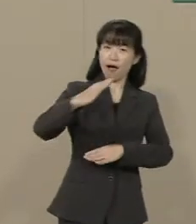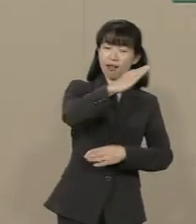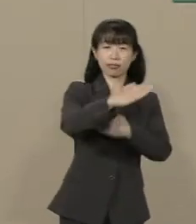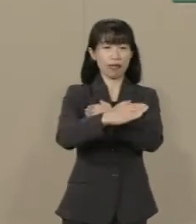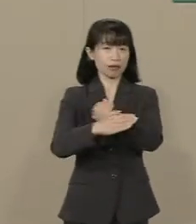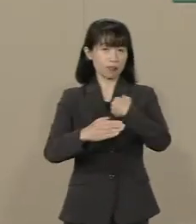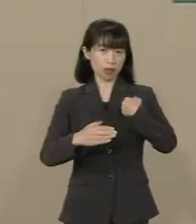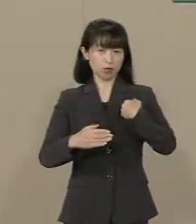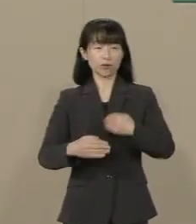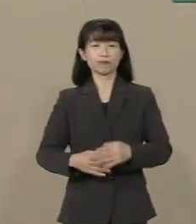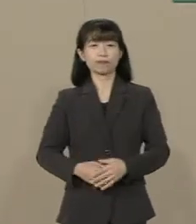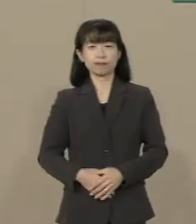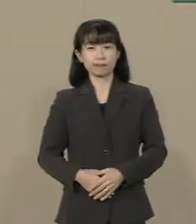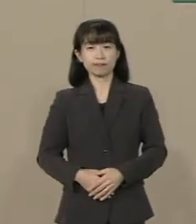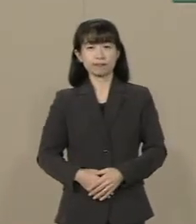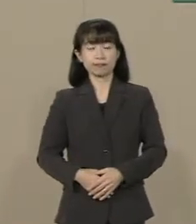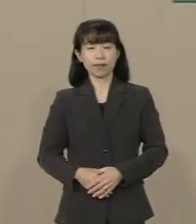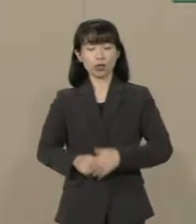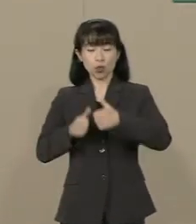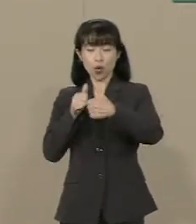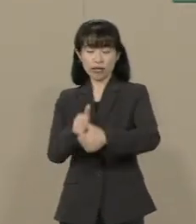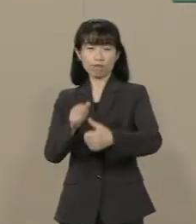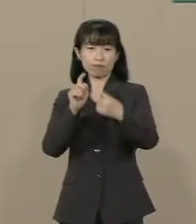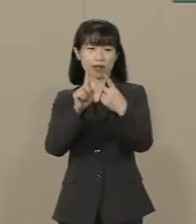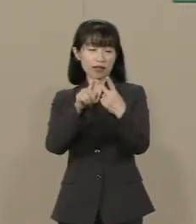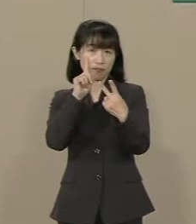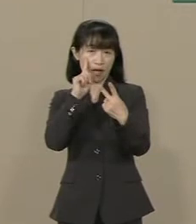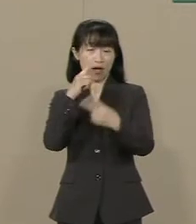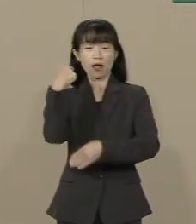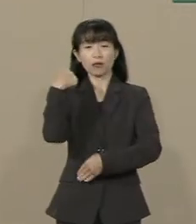２つ目の挑戦は教育改革です